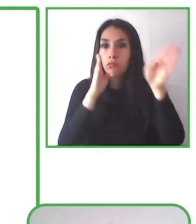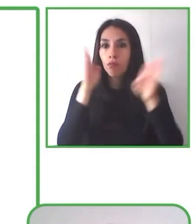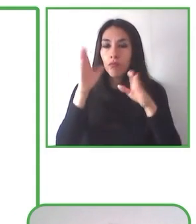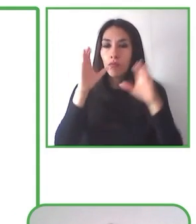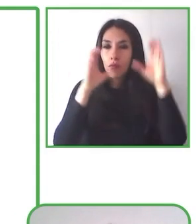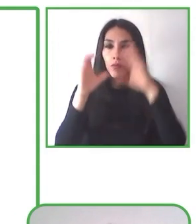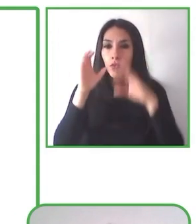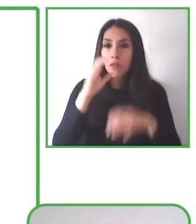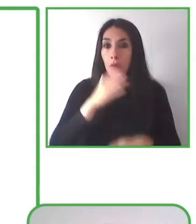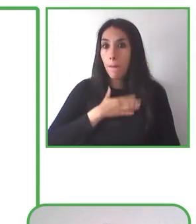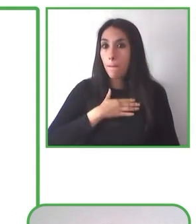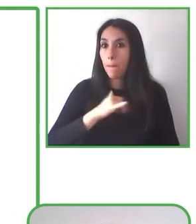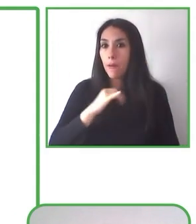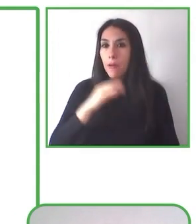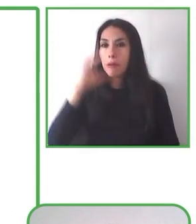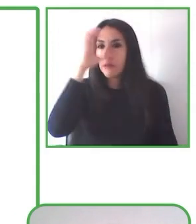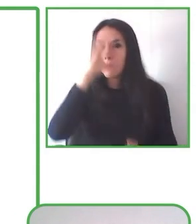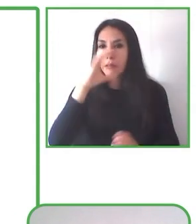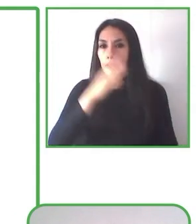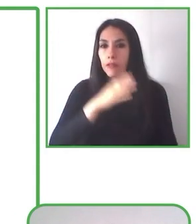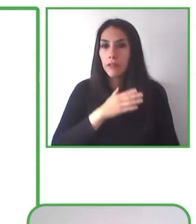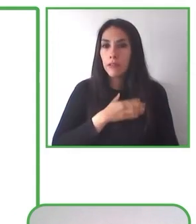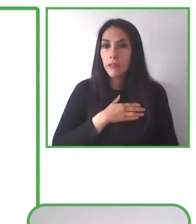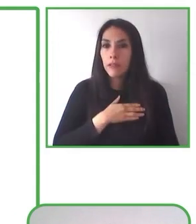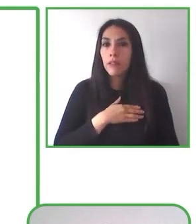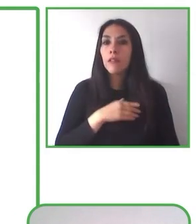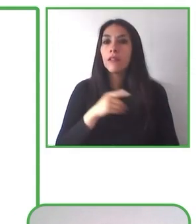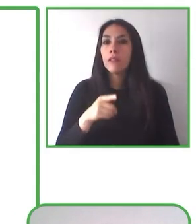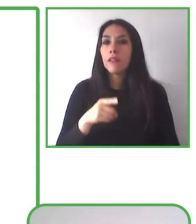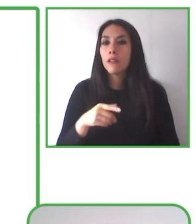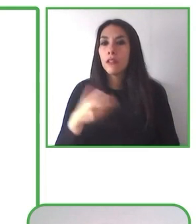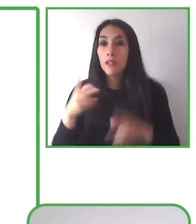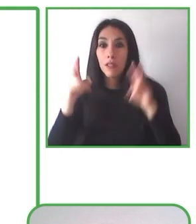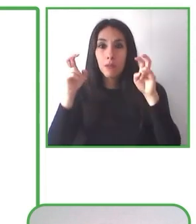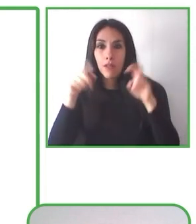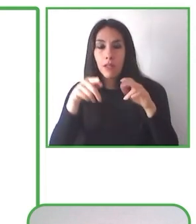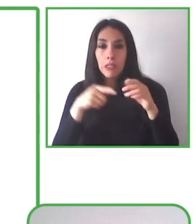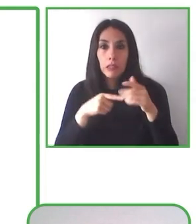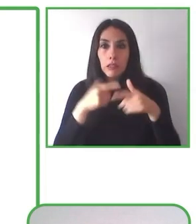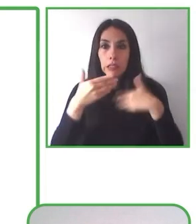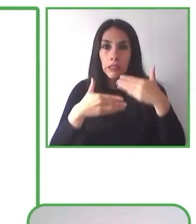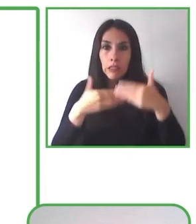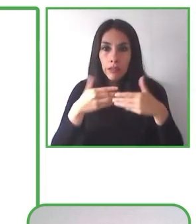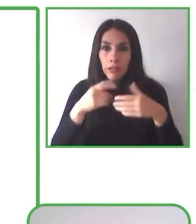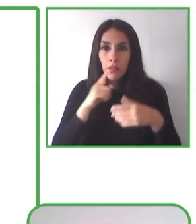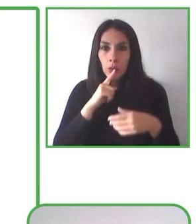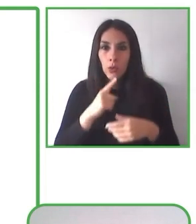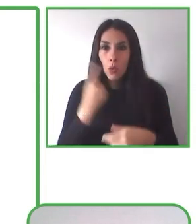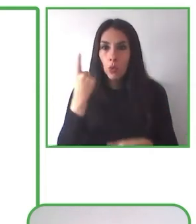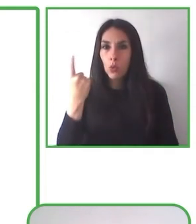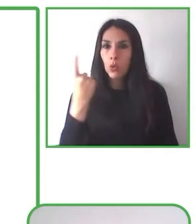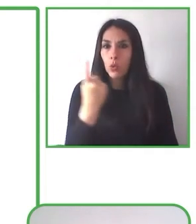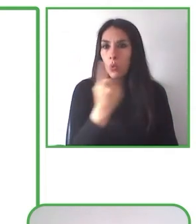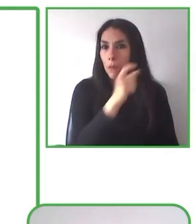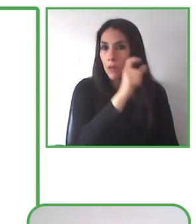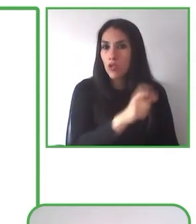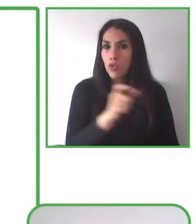capacitaciones, como les decía, en los territorios, en las organizaciones, a las personas que van a replicar la actividad.